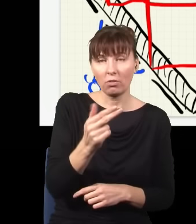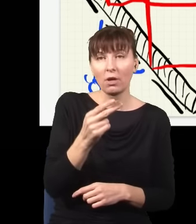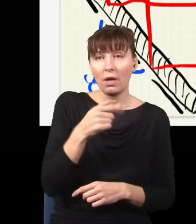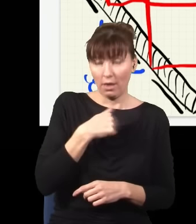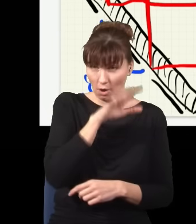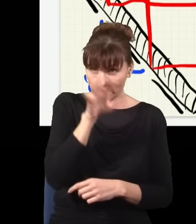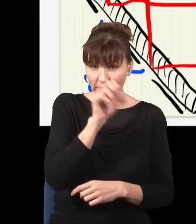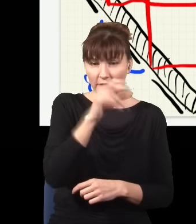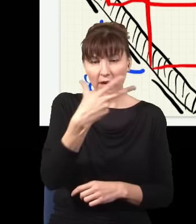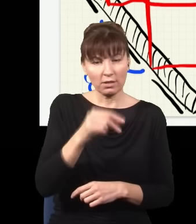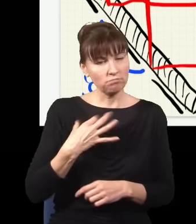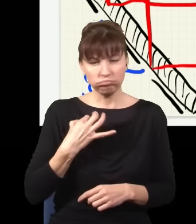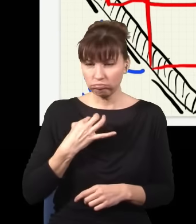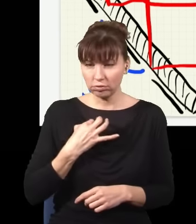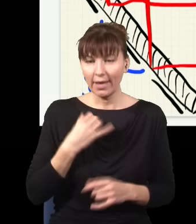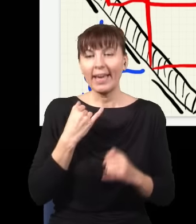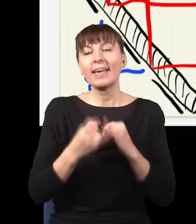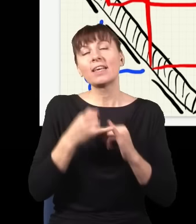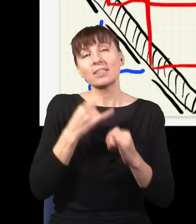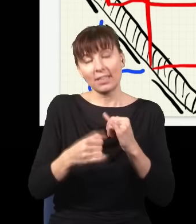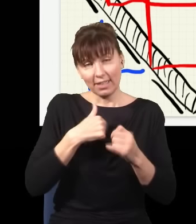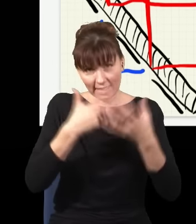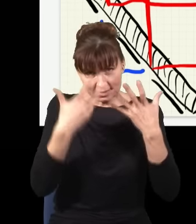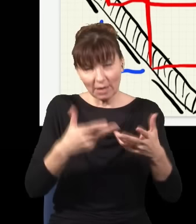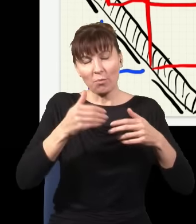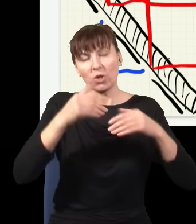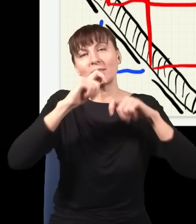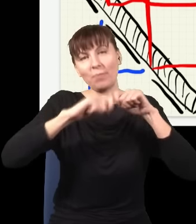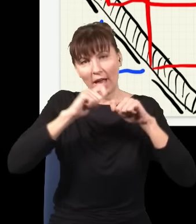że w zasadzie bym mógł, jakbym chciał, sprawdzić, którędy przeszedł foton, i do tej informacji mam dostęp.